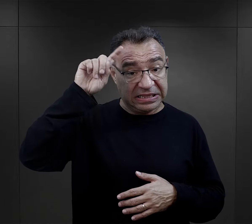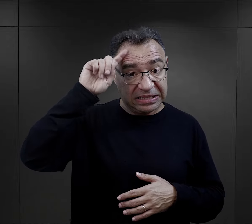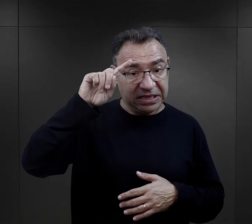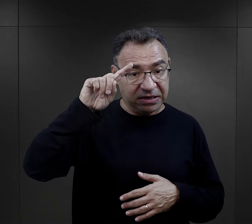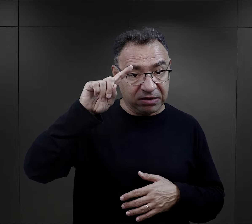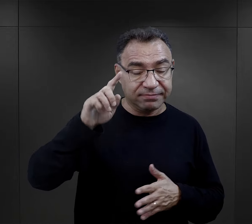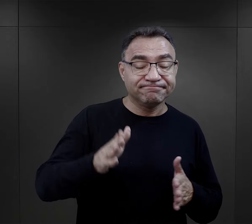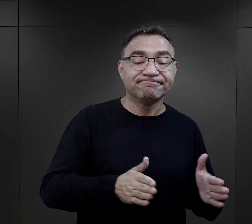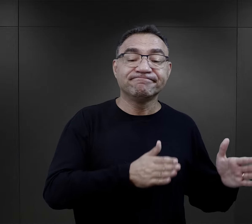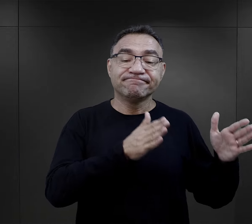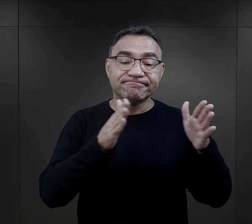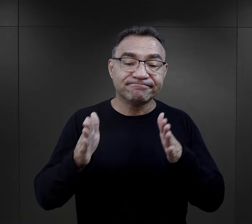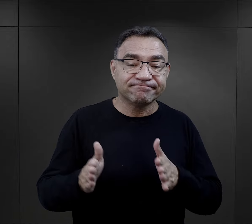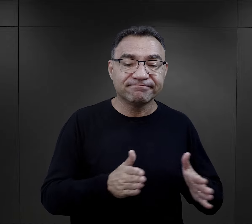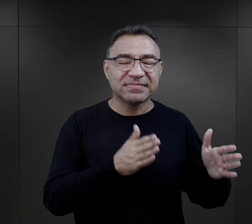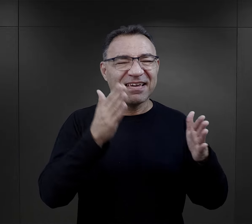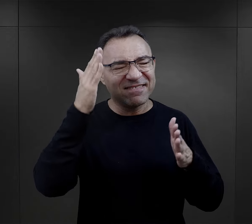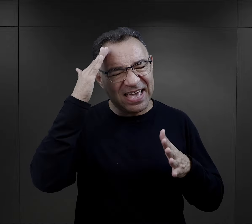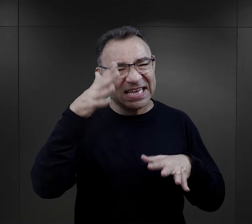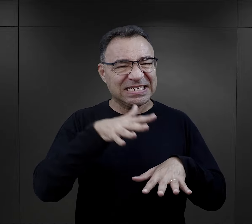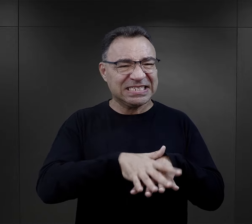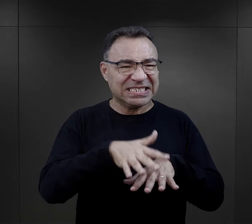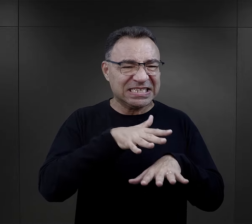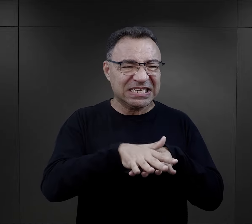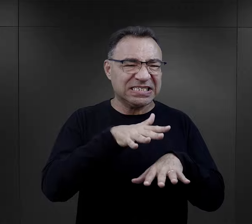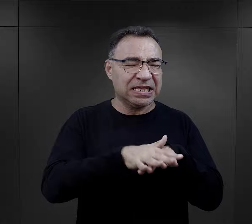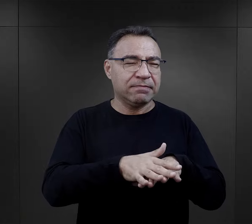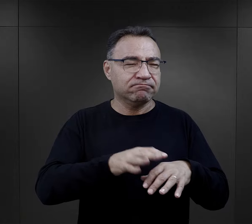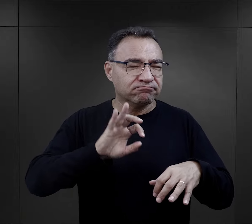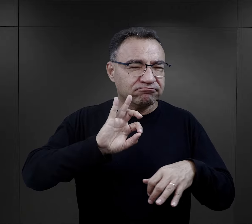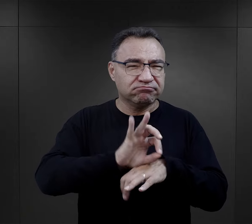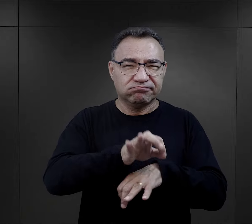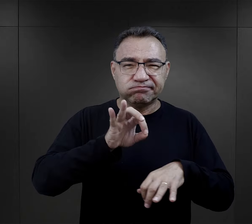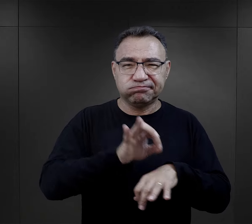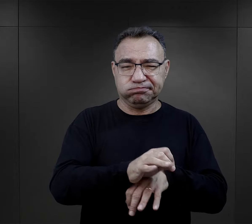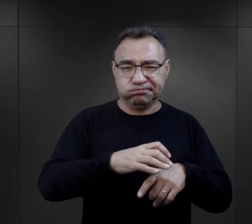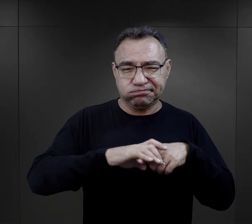wdrożył ich w ten system brutalności, w system